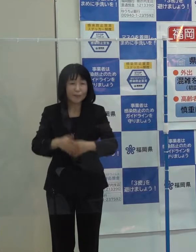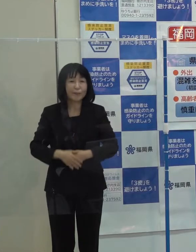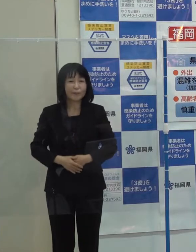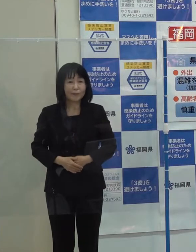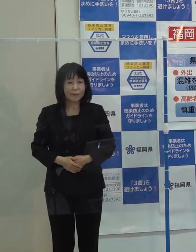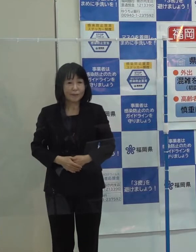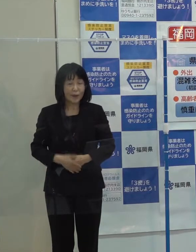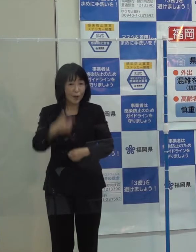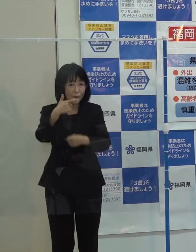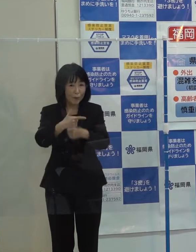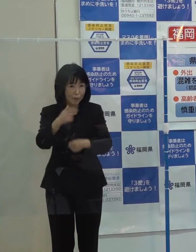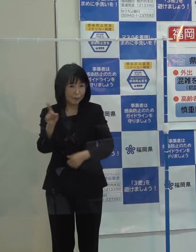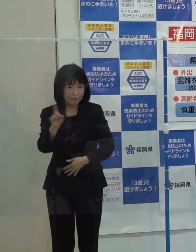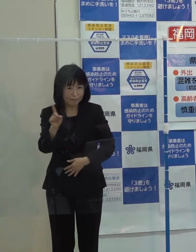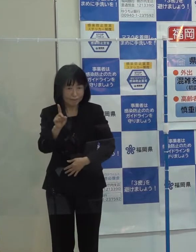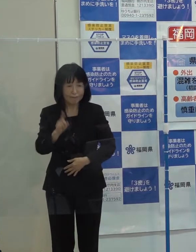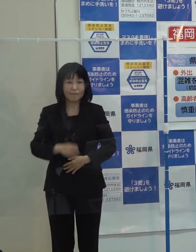第６位です